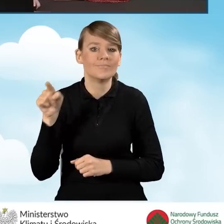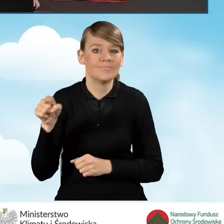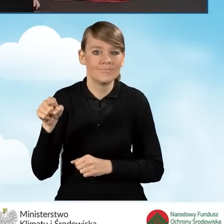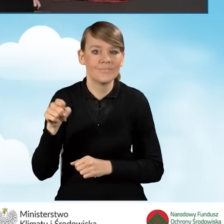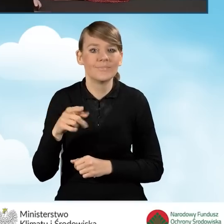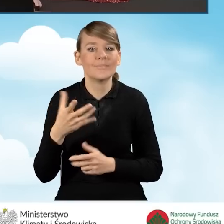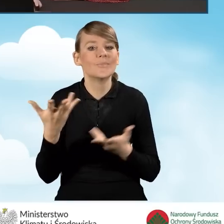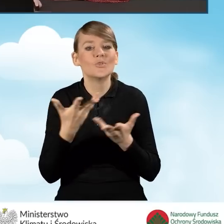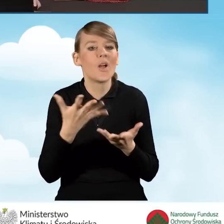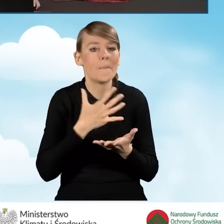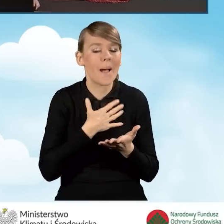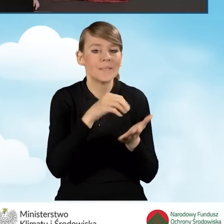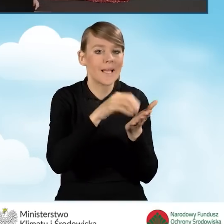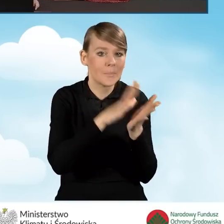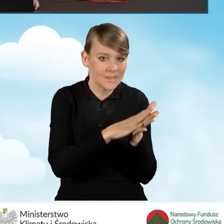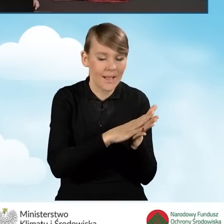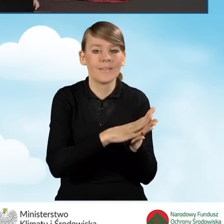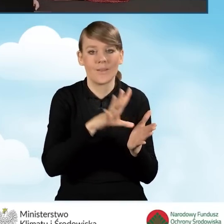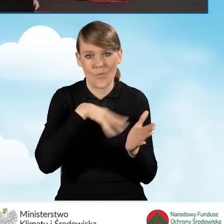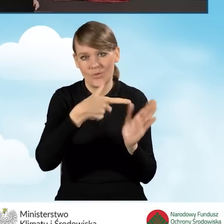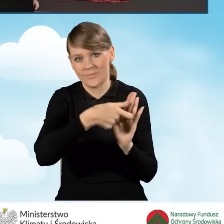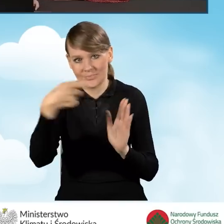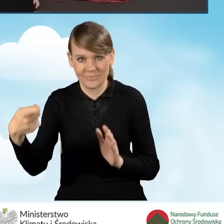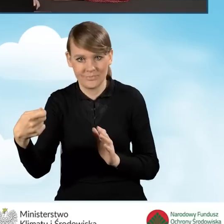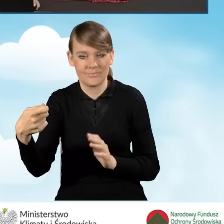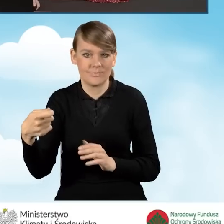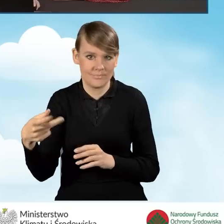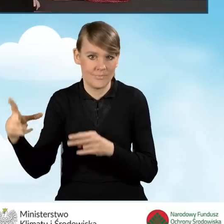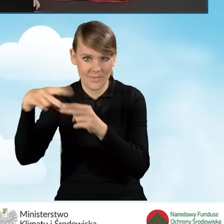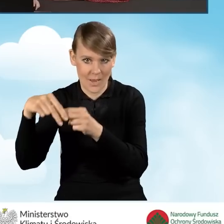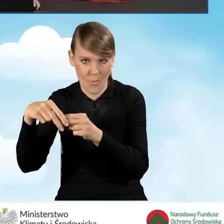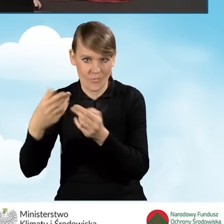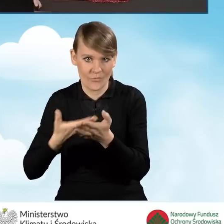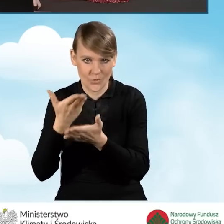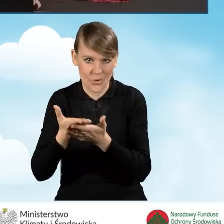gdzie mamy je zapisane i załączyć do tego pliku. Załączyć do tego wniosku.